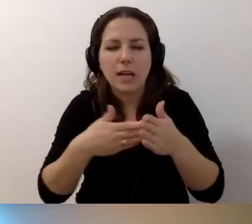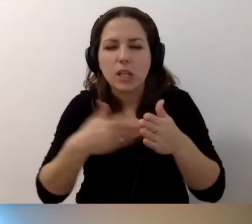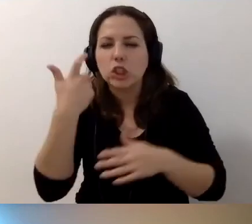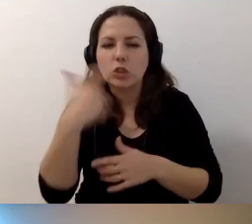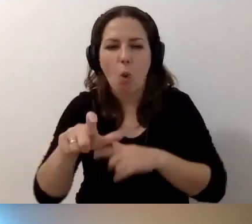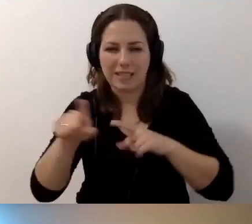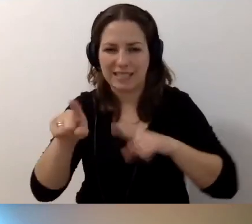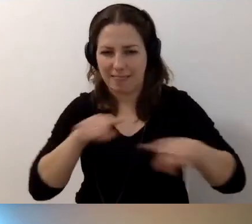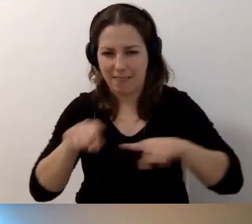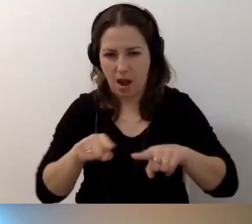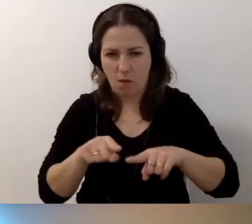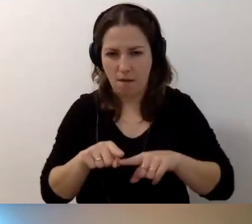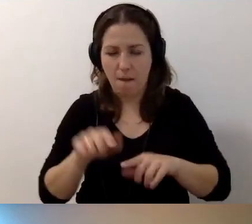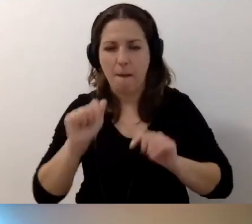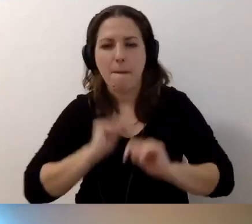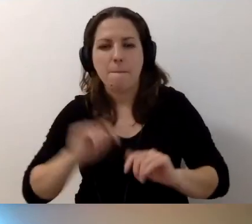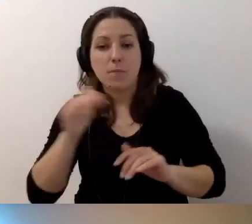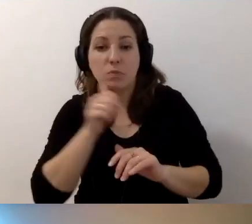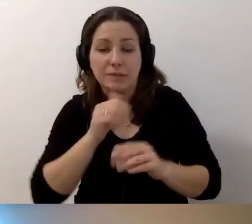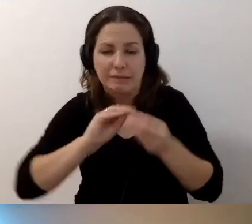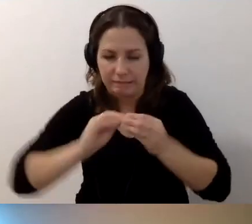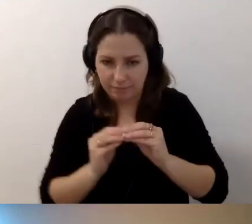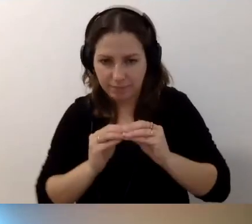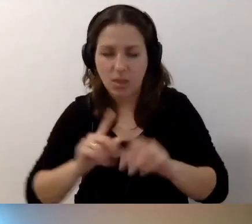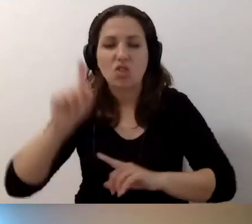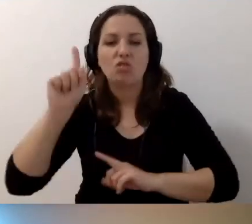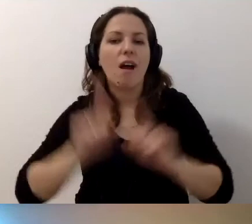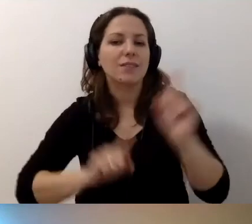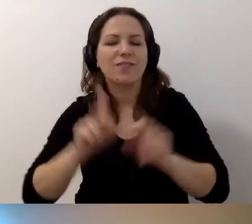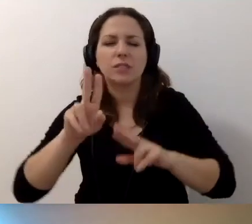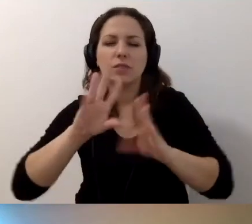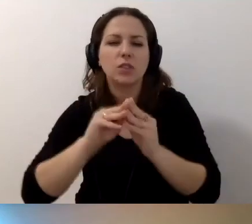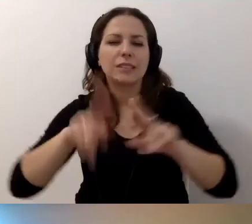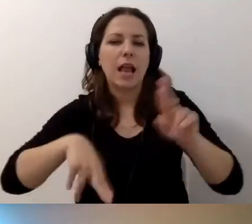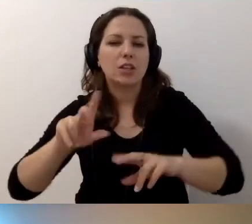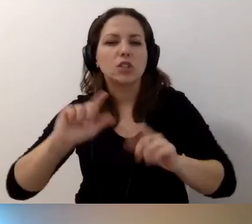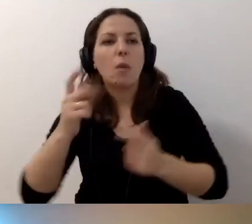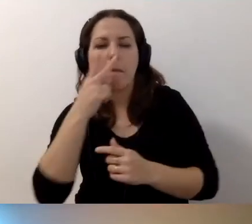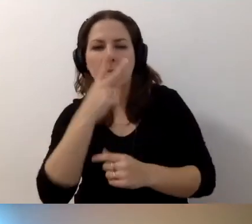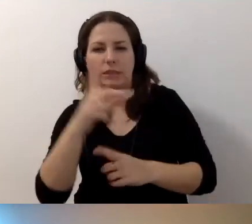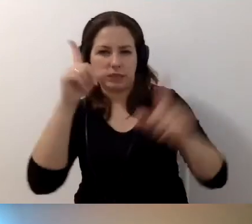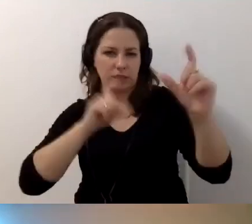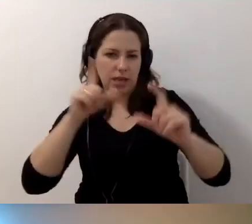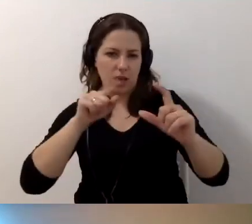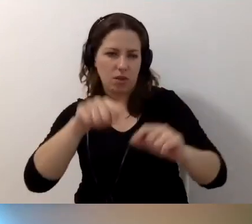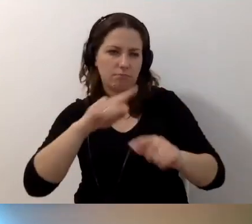Możecie się w tym próbować zmieścić. Patrzycie na zdjęcie i podejmujecie decyzję.